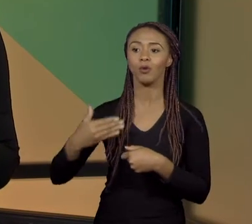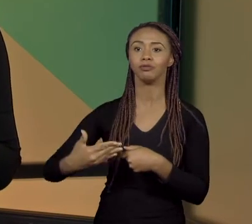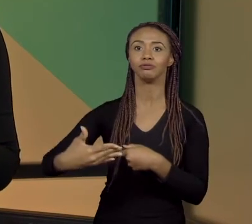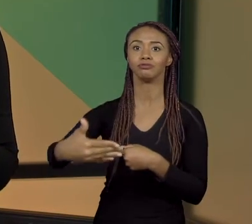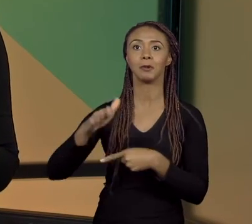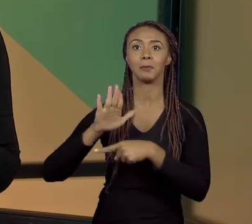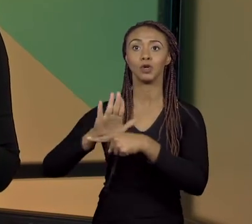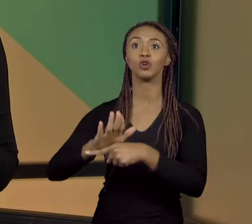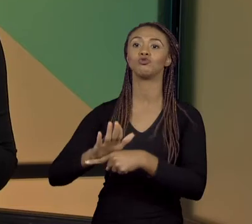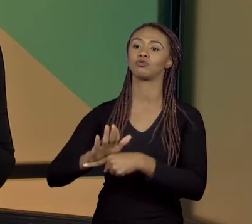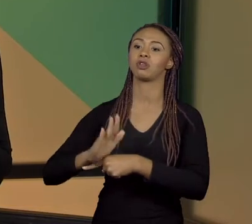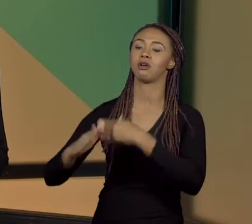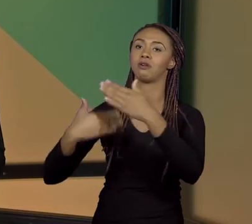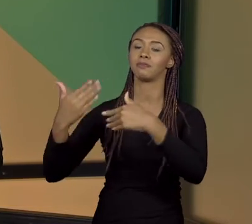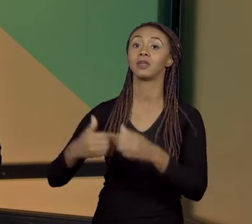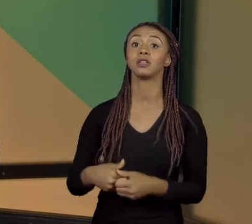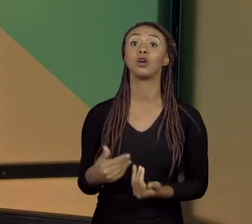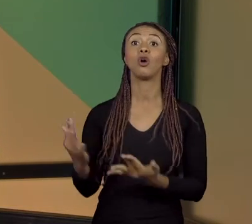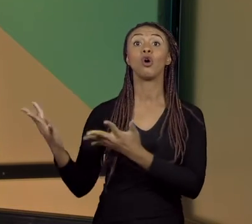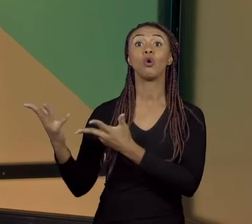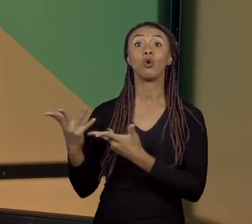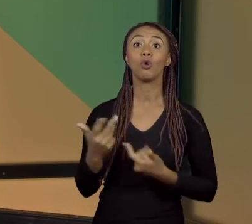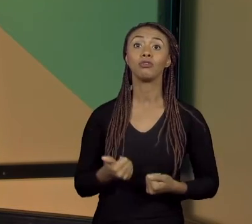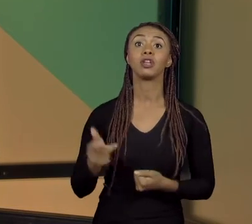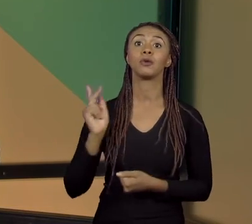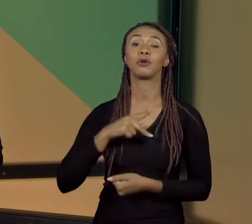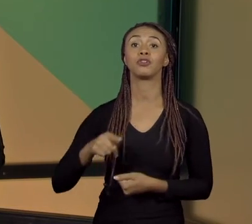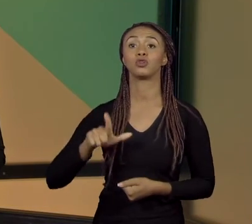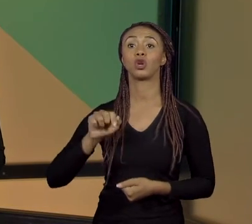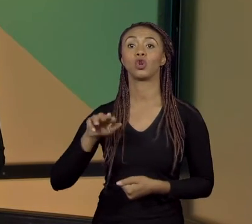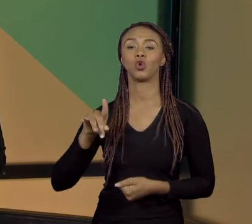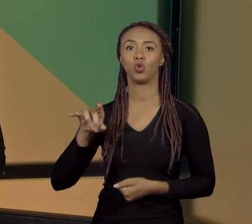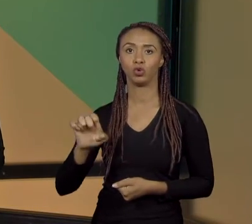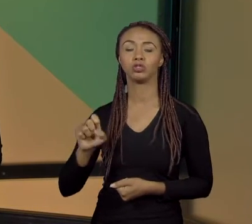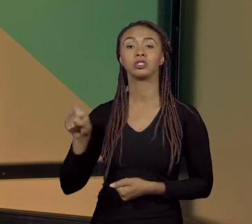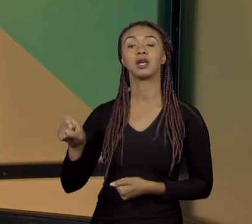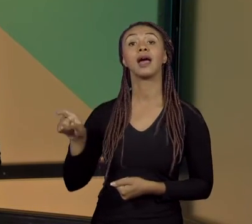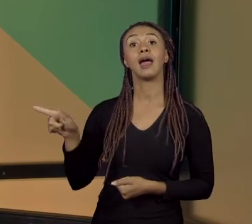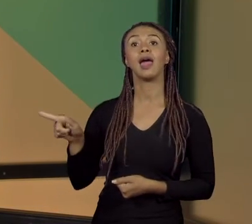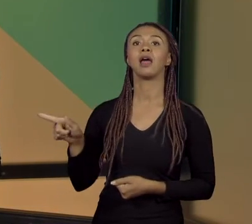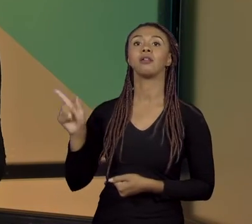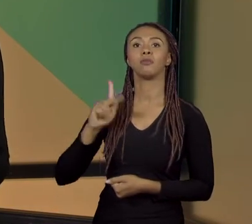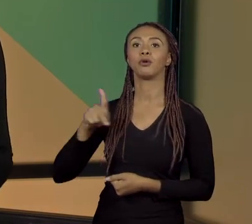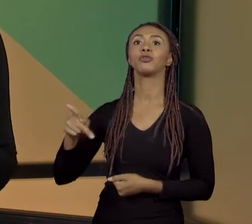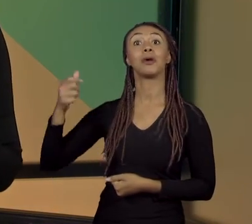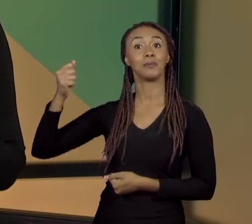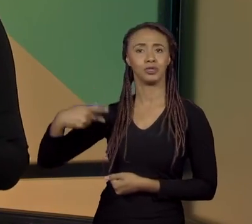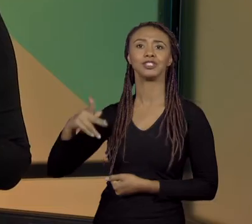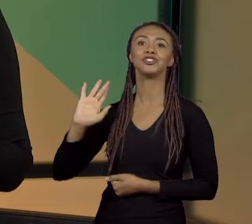TEMA, EU CONVIDEI A PROFESSORA LURDES ELA É UMA PROFESSORA APOSENTADA E A GENTE FOI ATÉ RIO